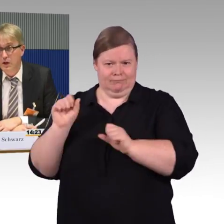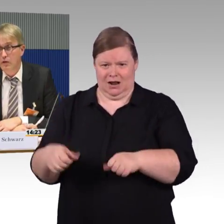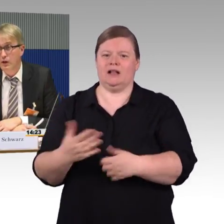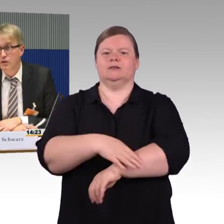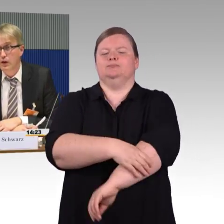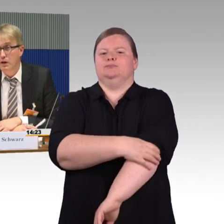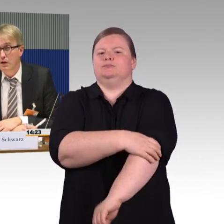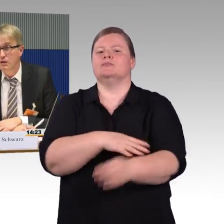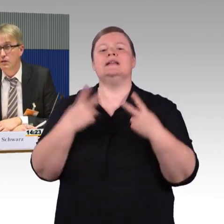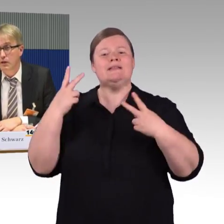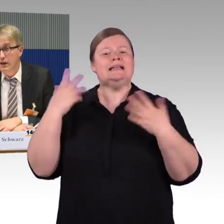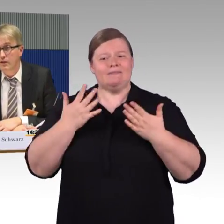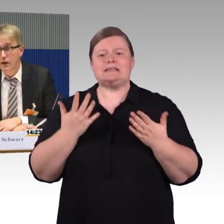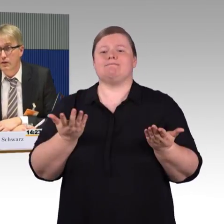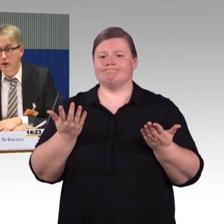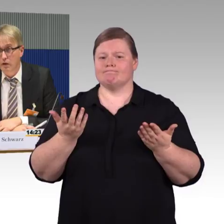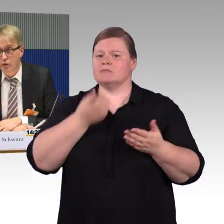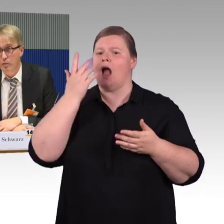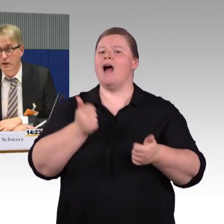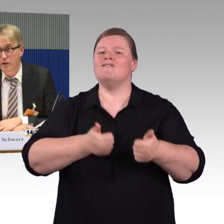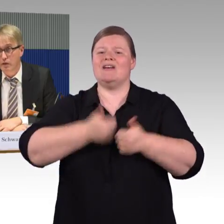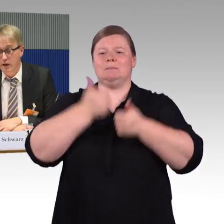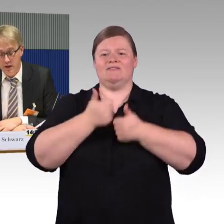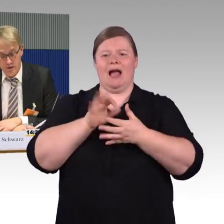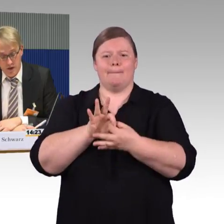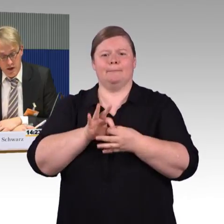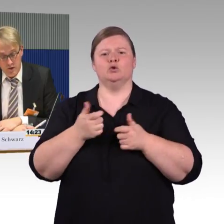Flixtrain ist ganz weit weg von Barrierefreiheit.